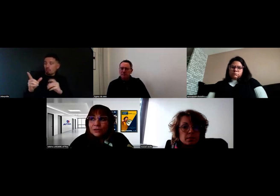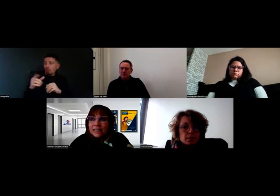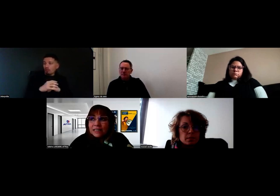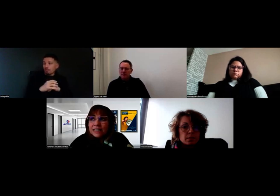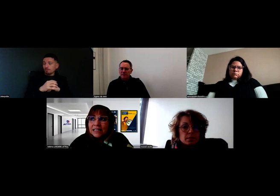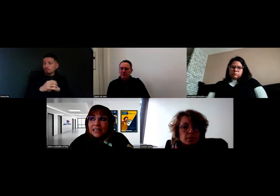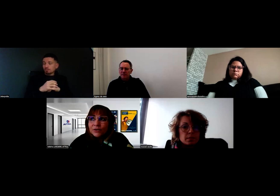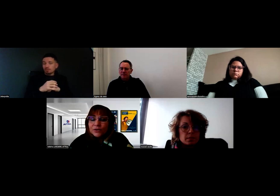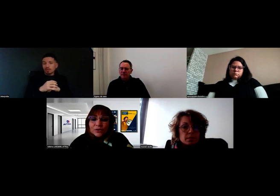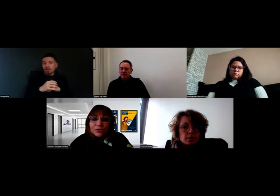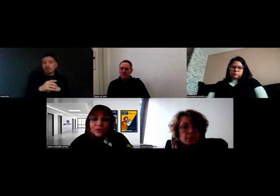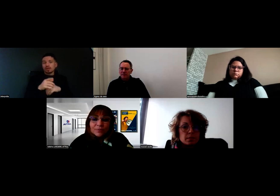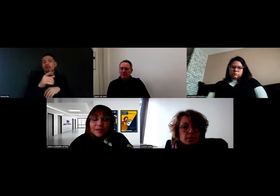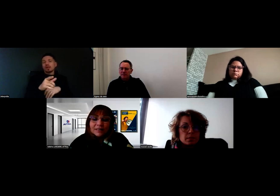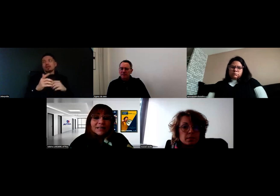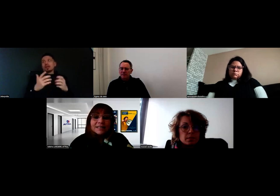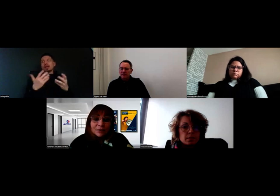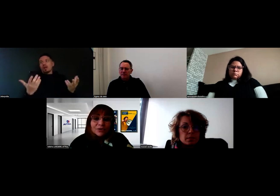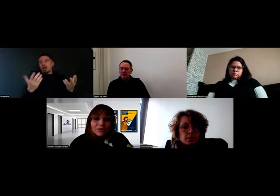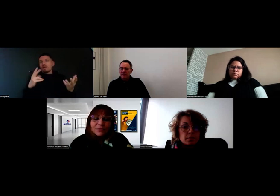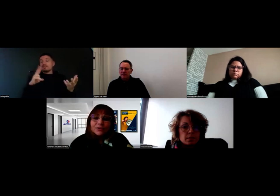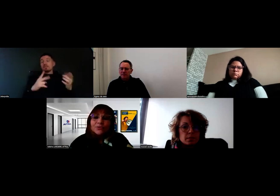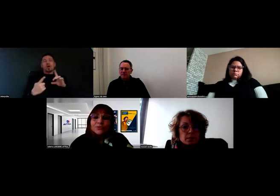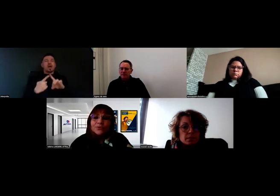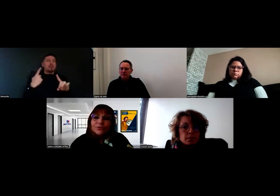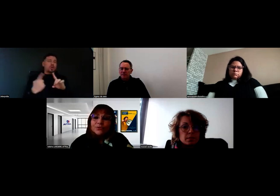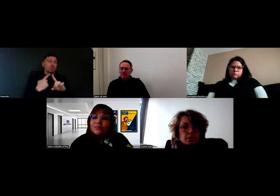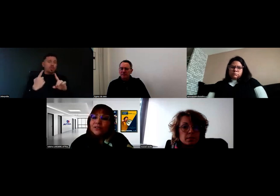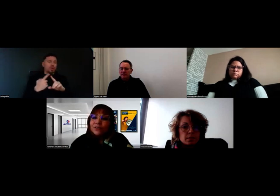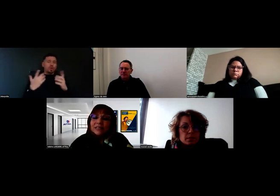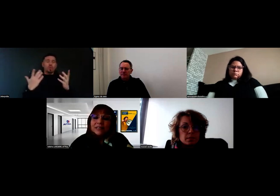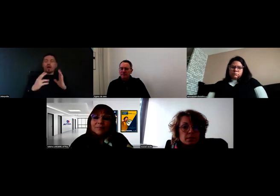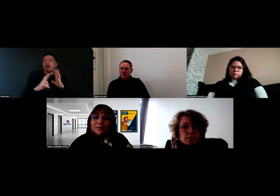Ce qui est très important, quand le référent handicap